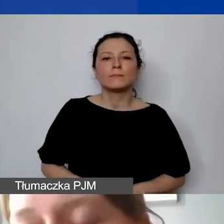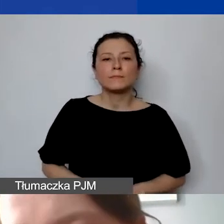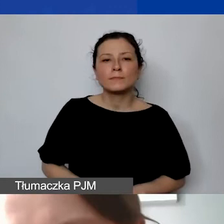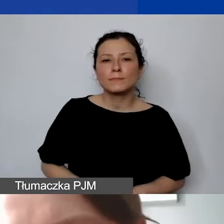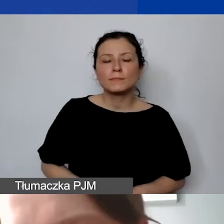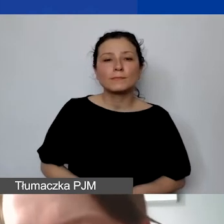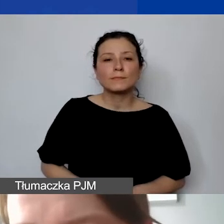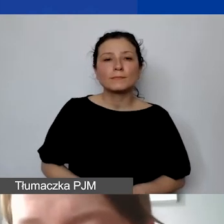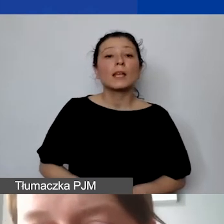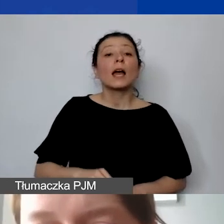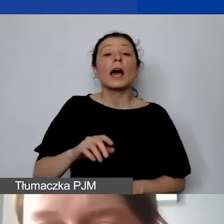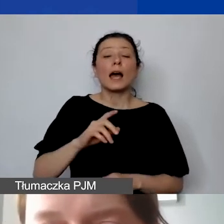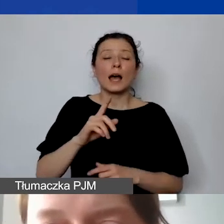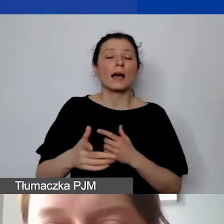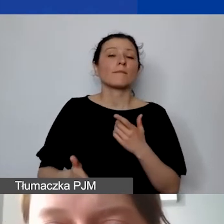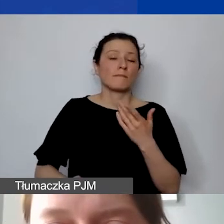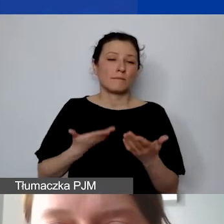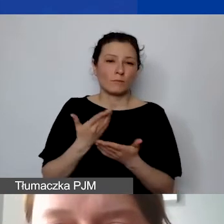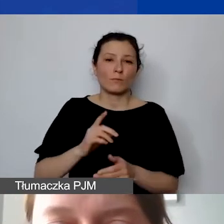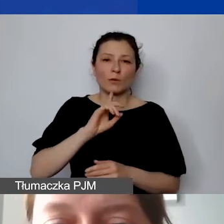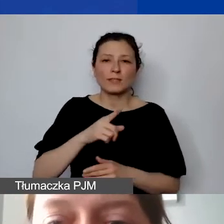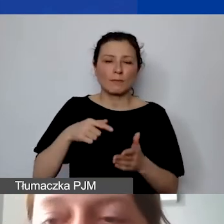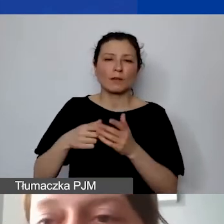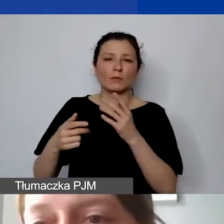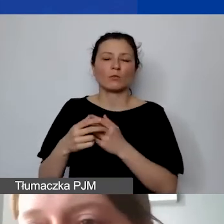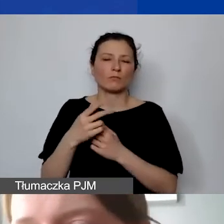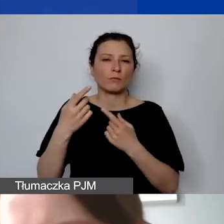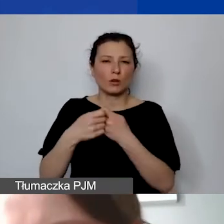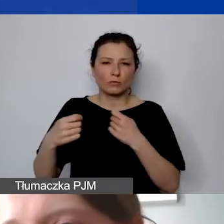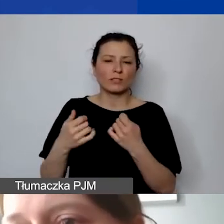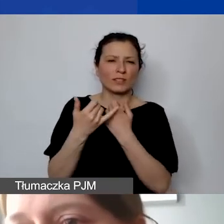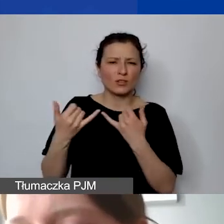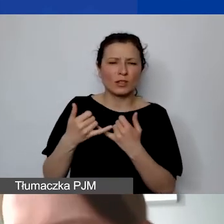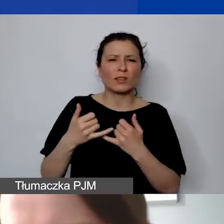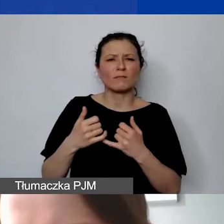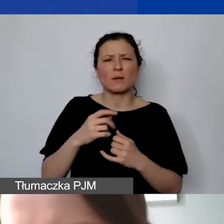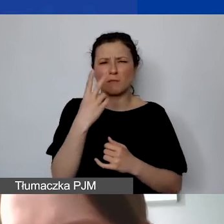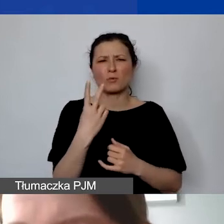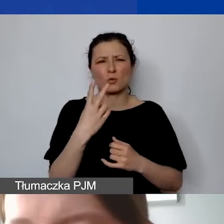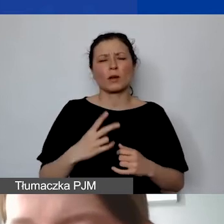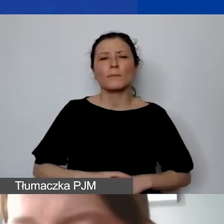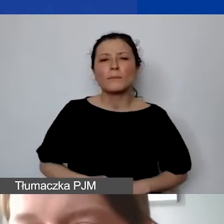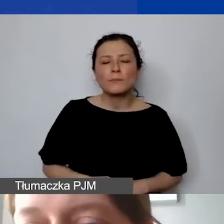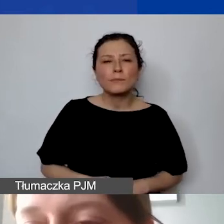natomiast rekomendujemy też takie rozwiązanie. Prosimy pamiętać, że to, co jest nieudokumentowane,